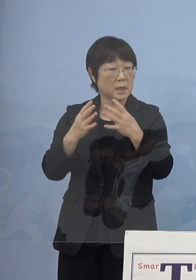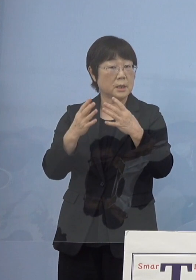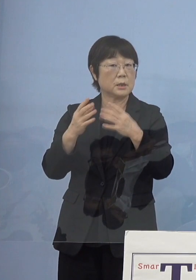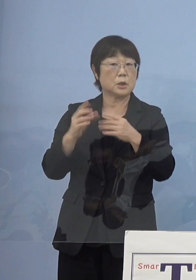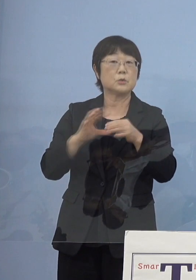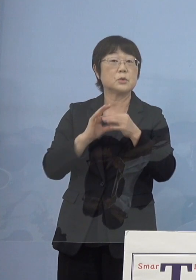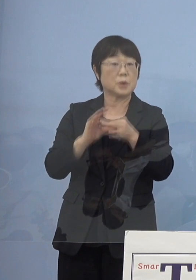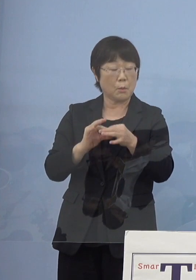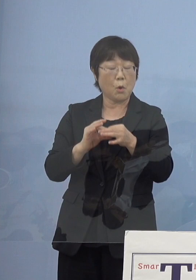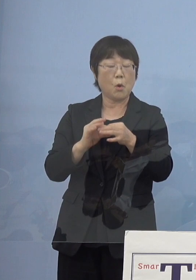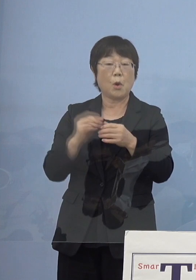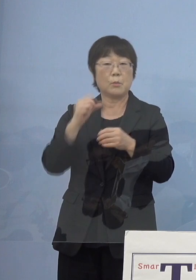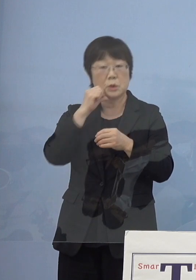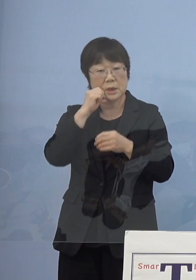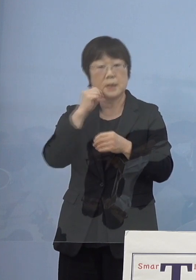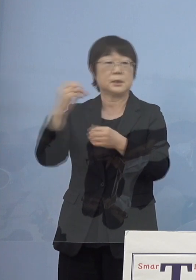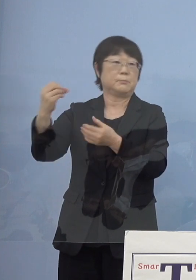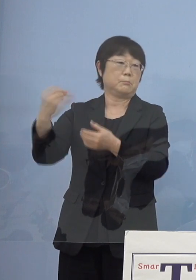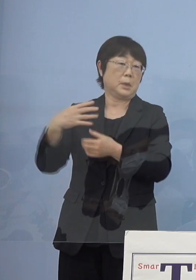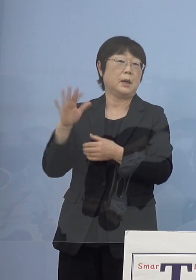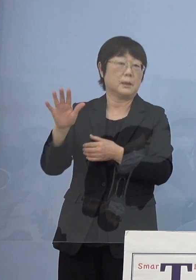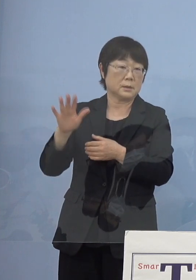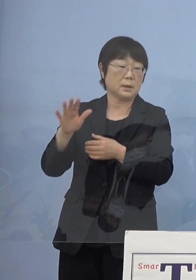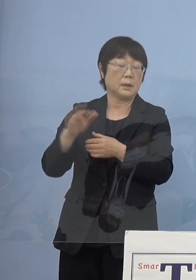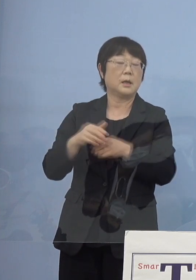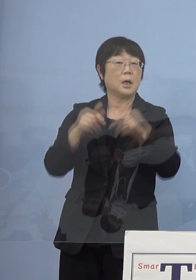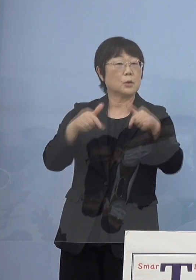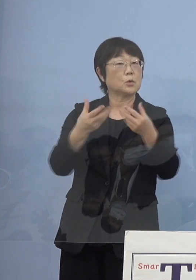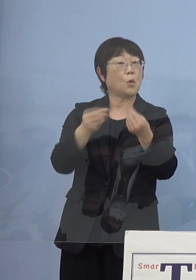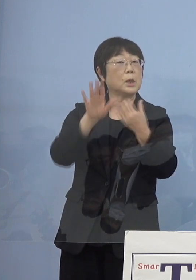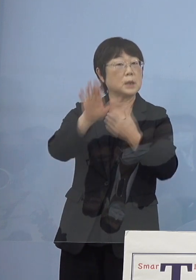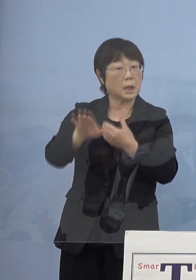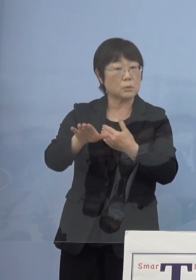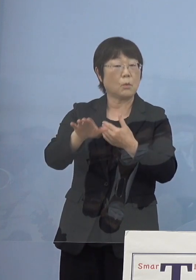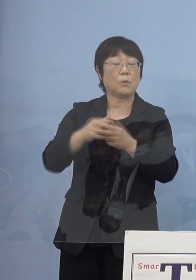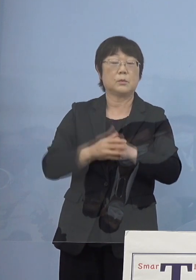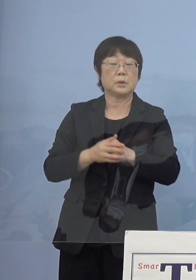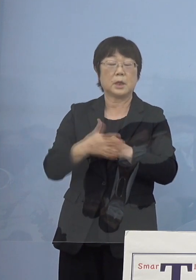京都の後でしたからね そうした様々なアドバイスをいただいた